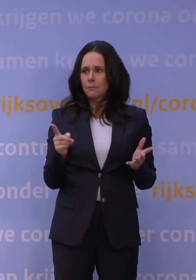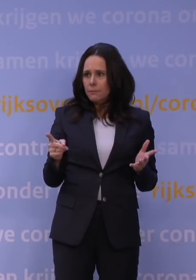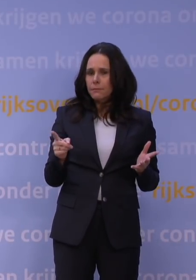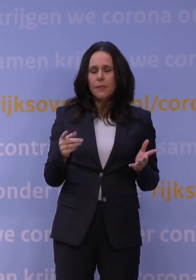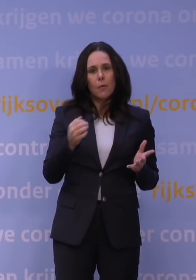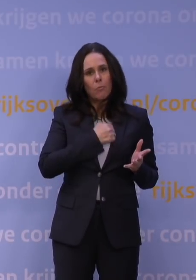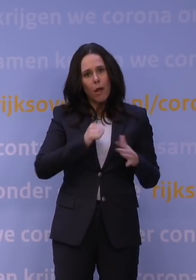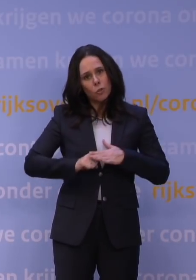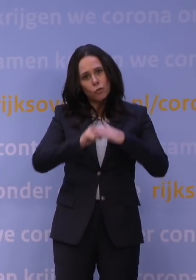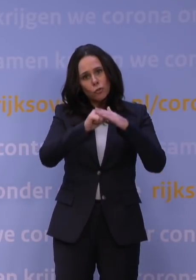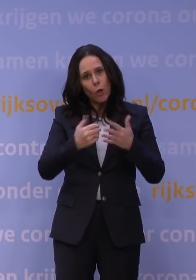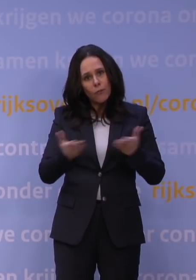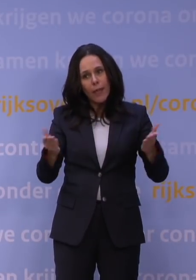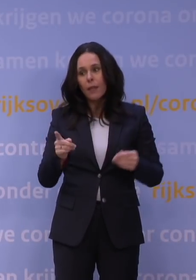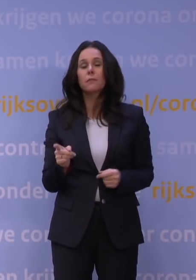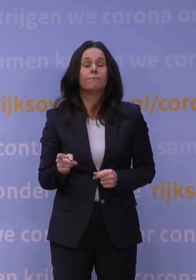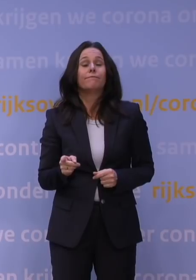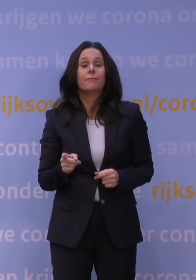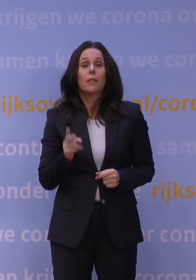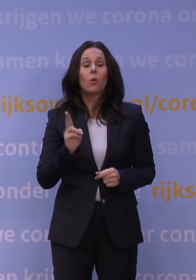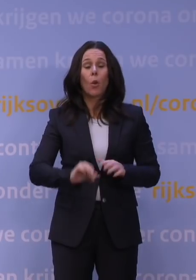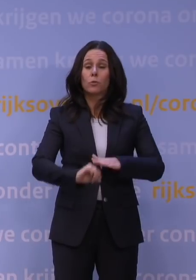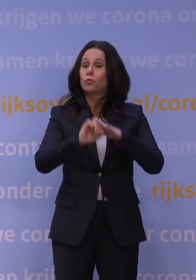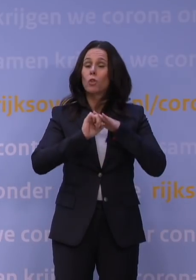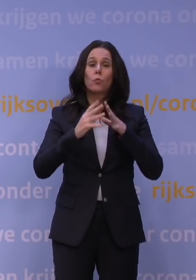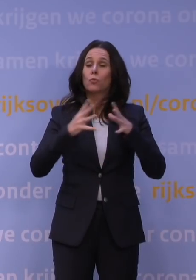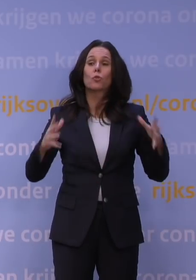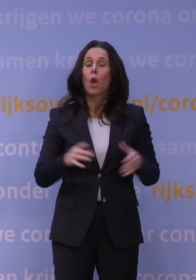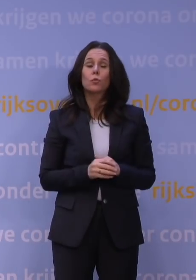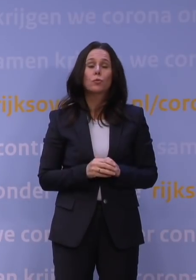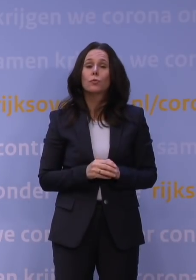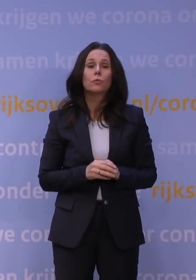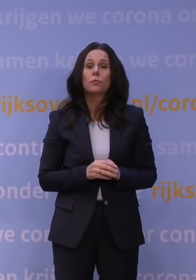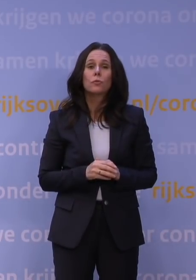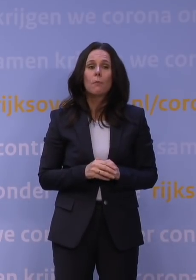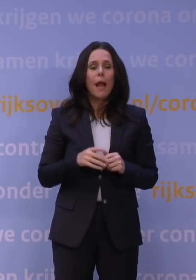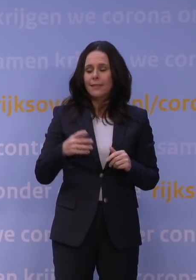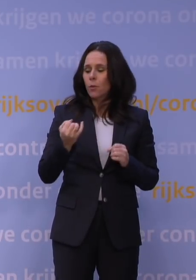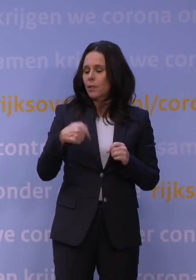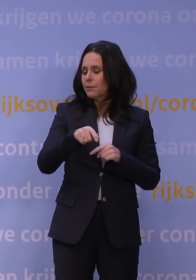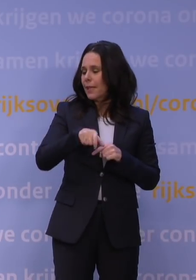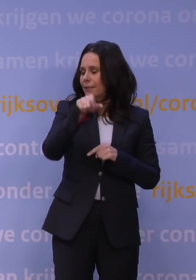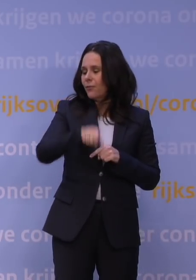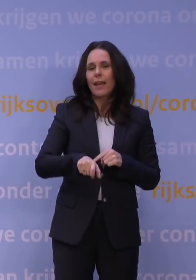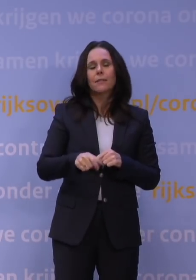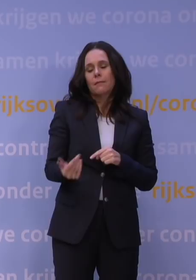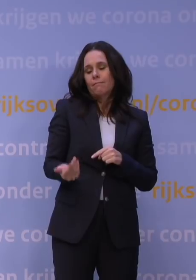Nou, dat draagvlak is niet heel groot, dat weten we, maar niet vanwege deze week. Want we hebben dinsdag heel precies gezegd: Wat we nu weten,